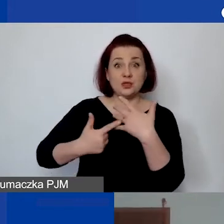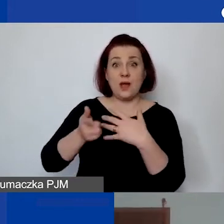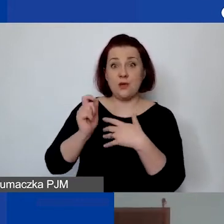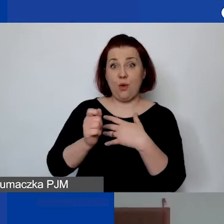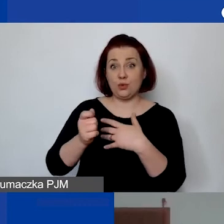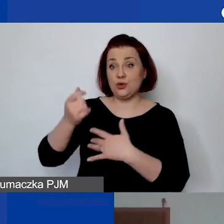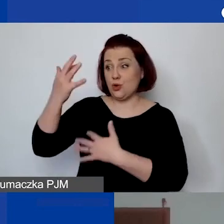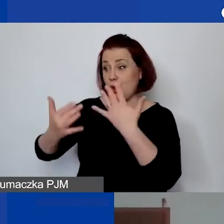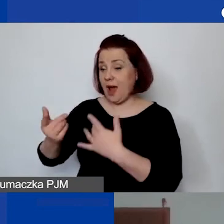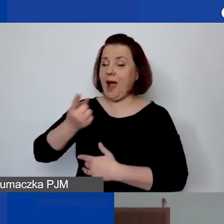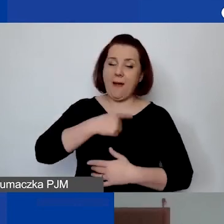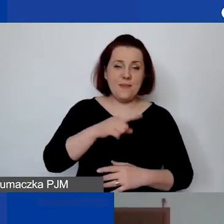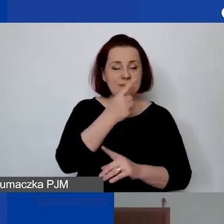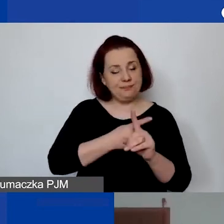My prosimy dodatkowo o ewidencję.